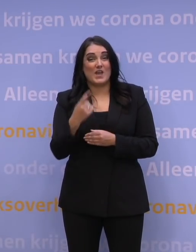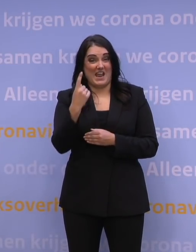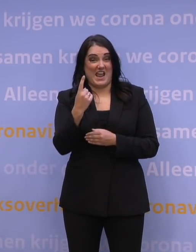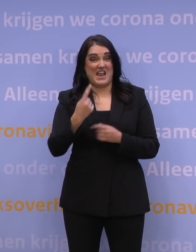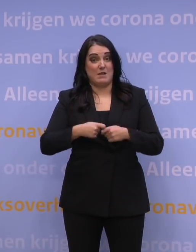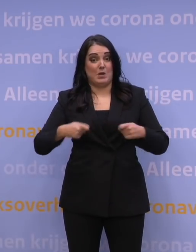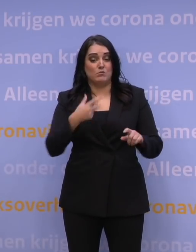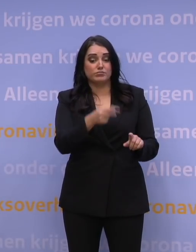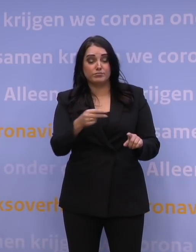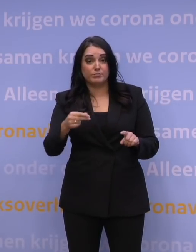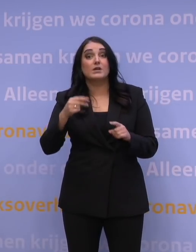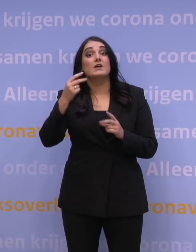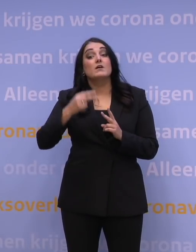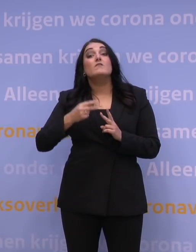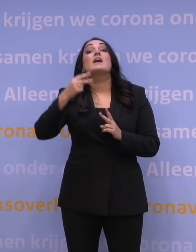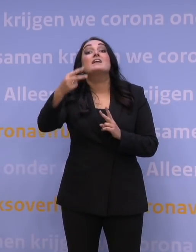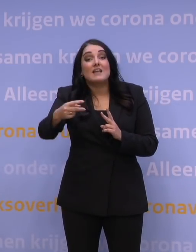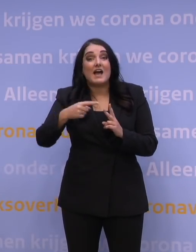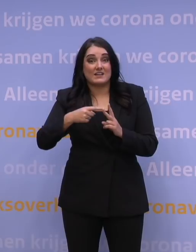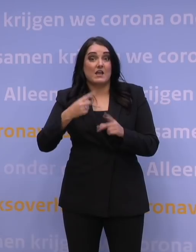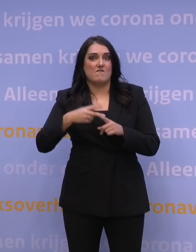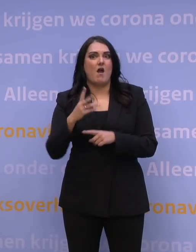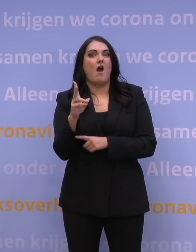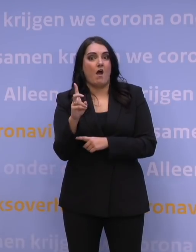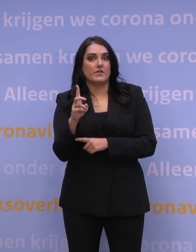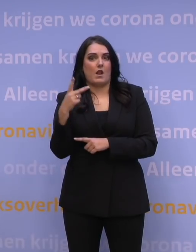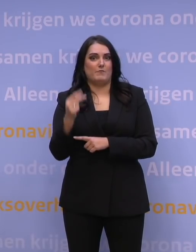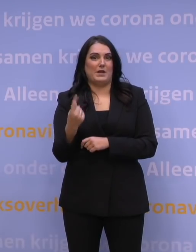de week daarna gaan we richting de anderhalf miljoen prikken per week.